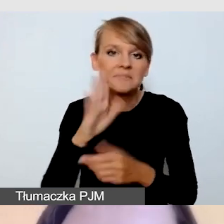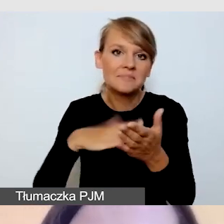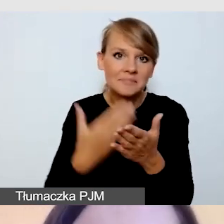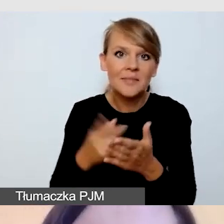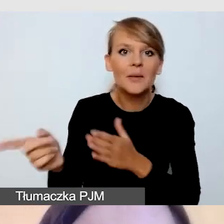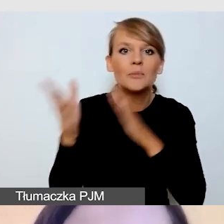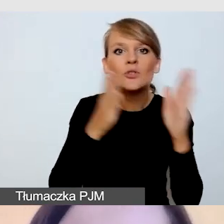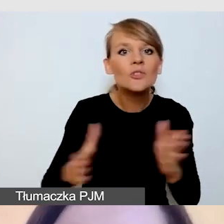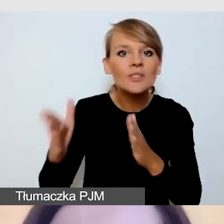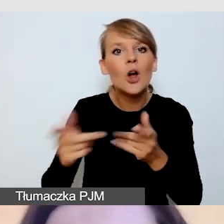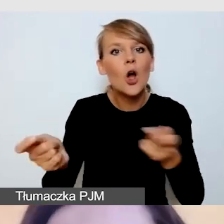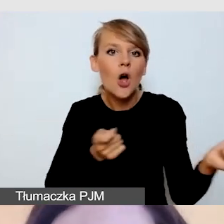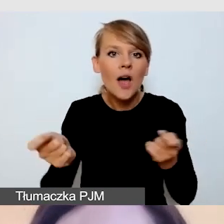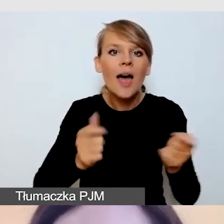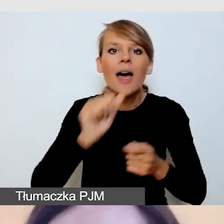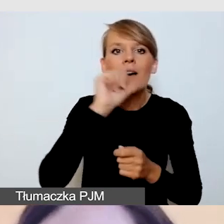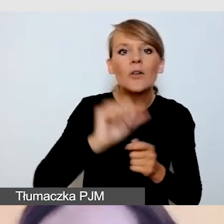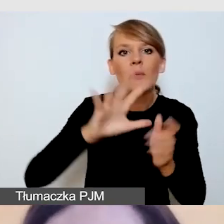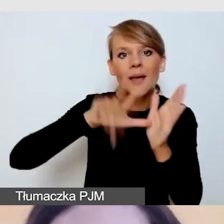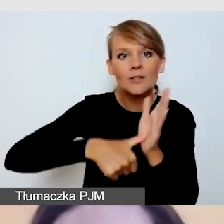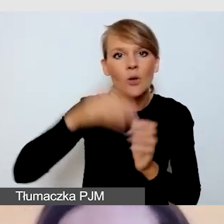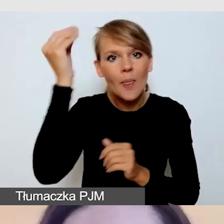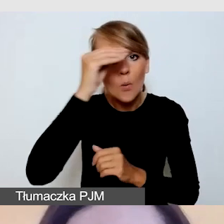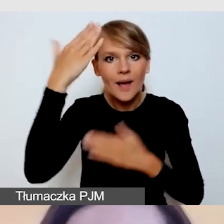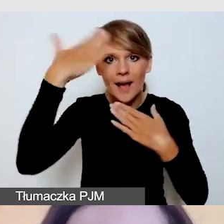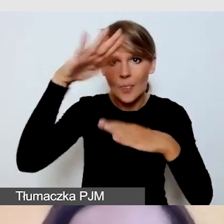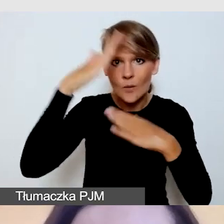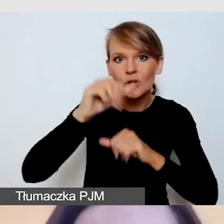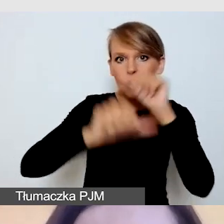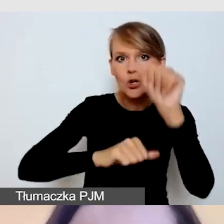Europejskiego Miasta Nauki-Katowice w 2024 roku